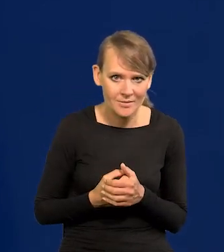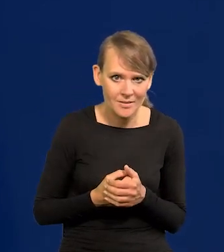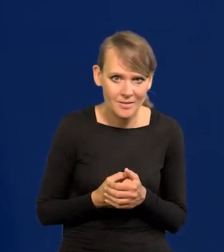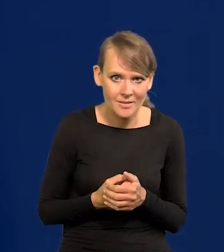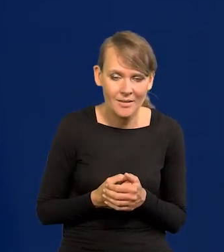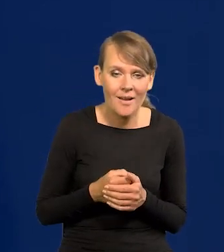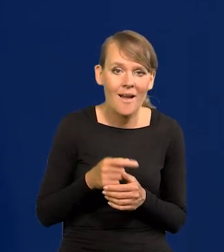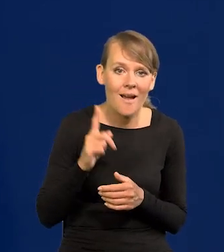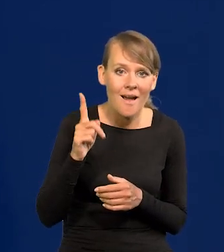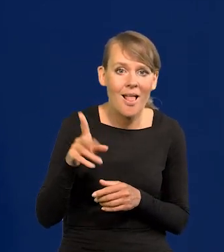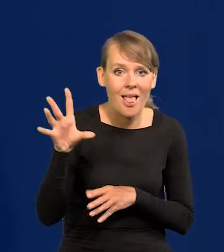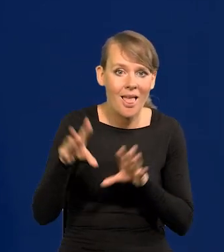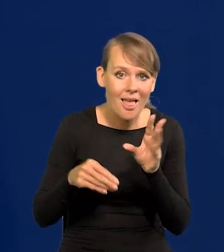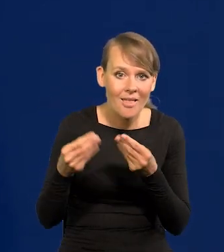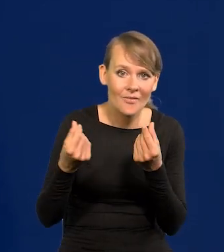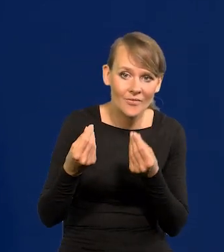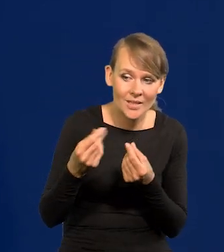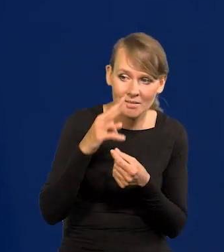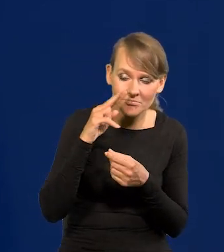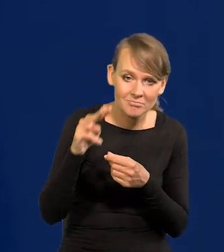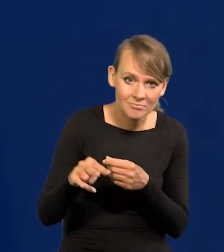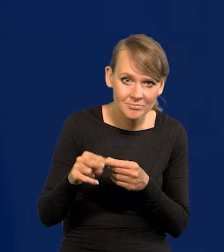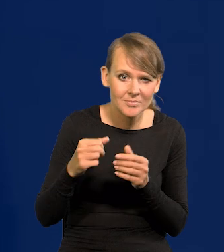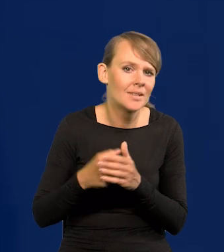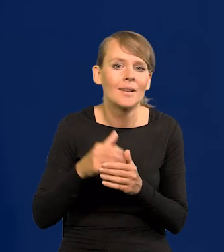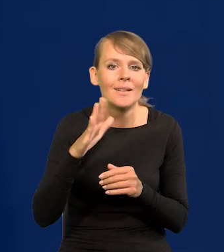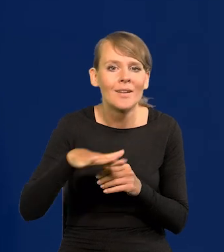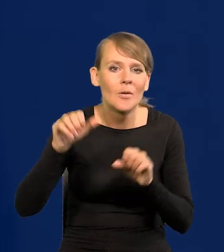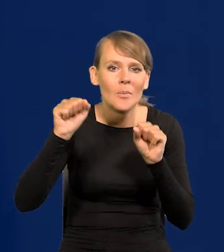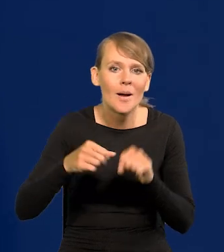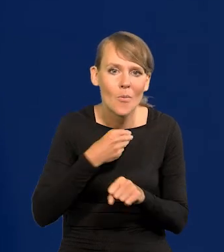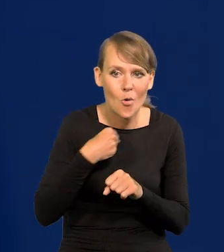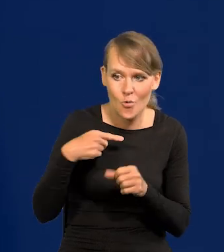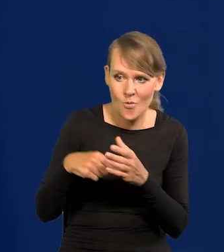a punktu widzenia ekonomicznego i finansowego co Narodowy Bank Polski najbardziej interesuje,